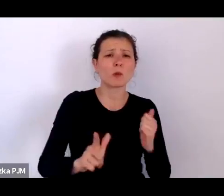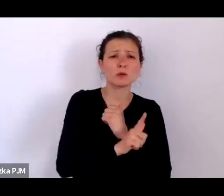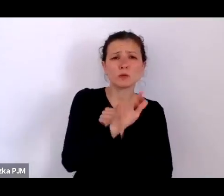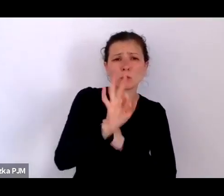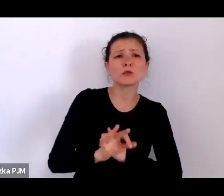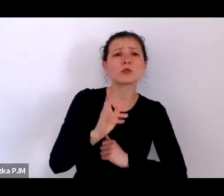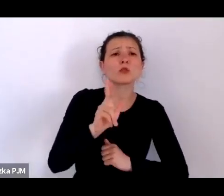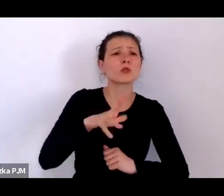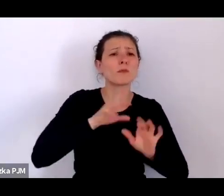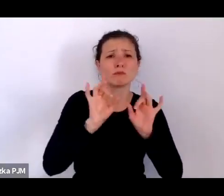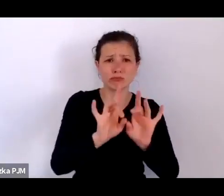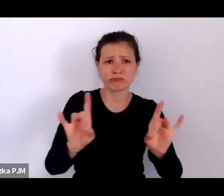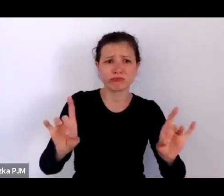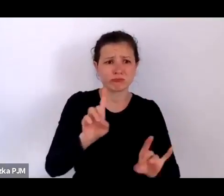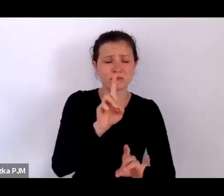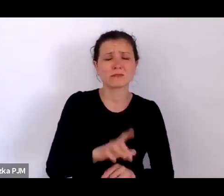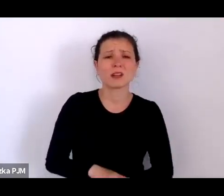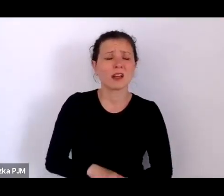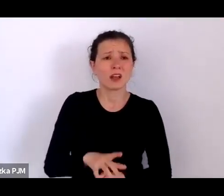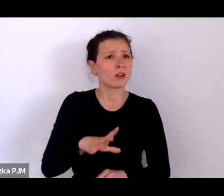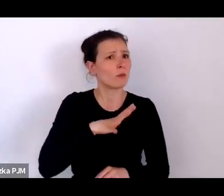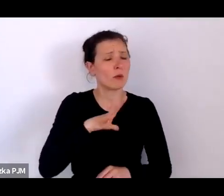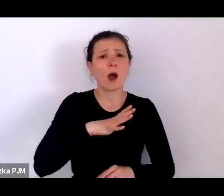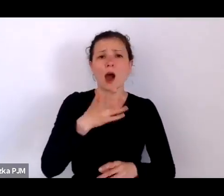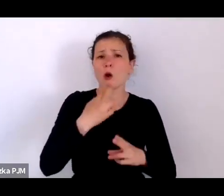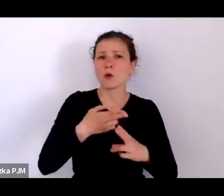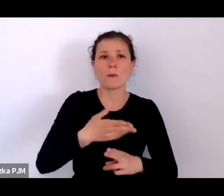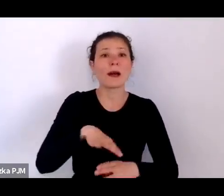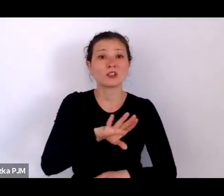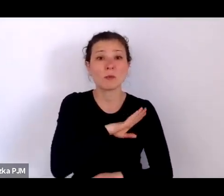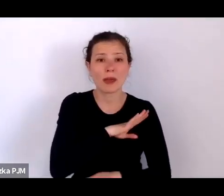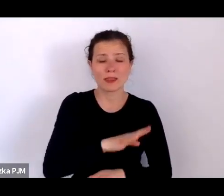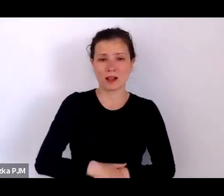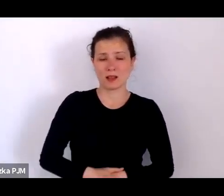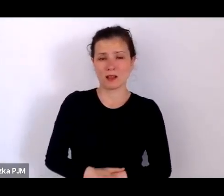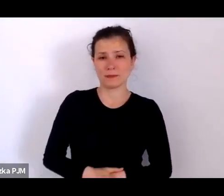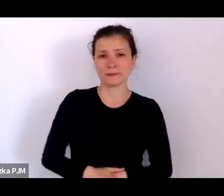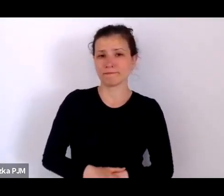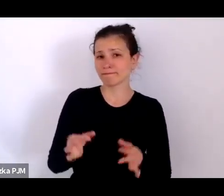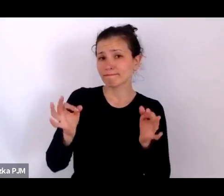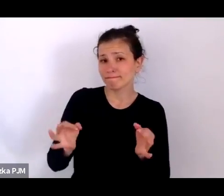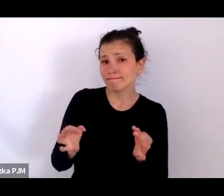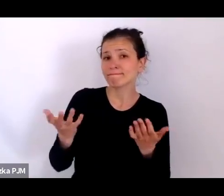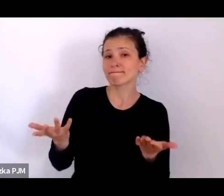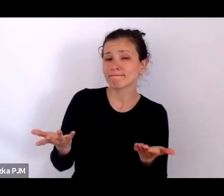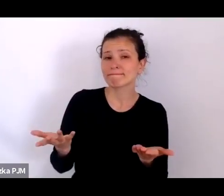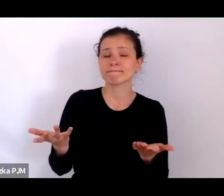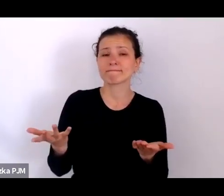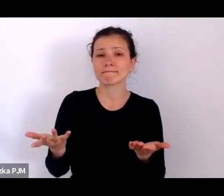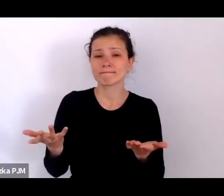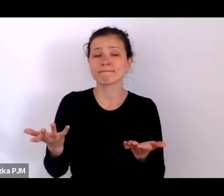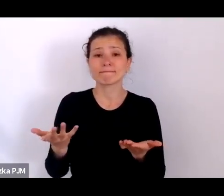więc była to bardzo śmiertelna choroba. Dzisiaj z kolei, po naszych aktualnych doświadczeniach